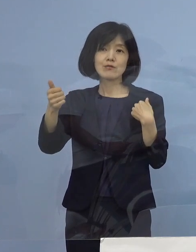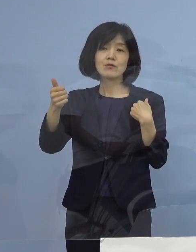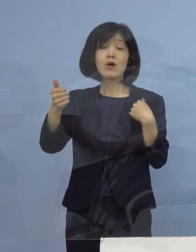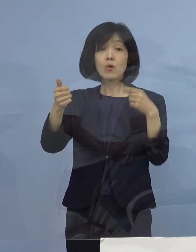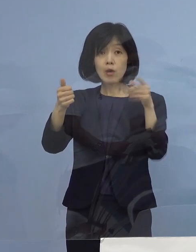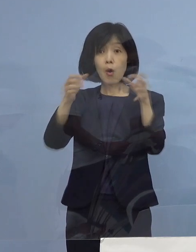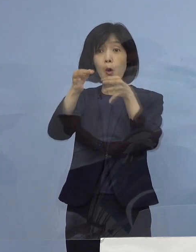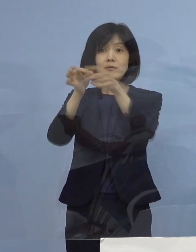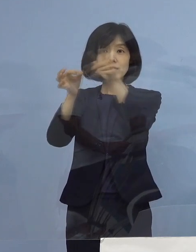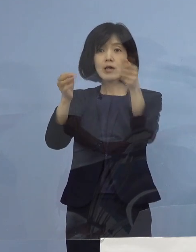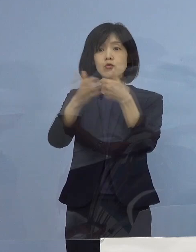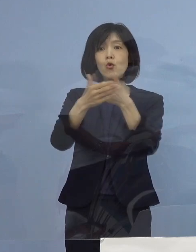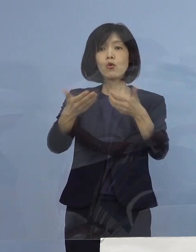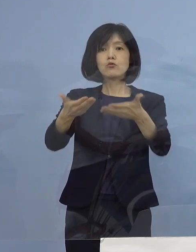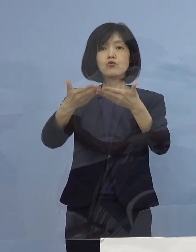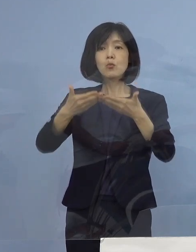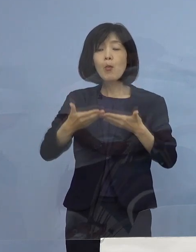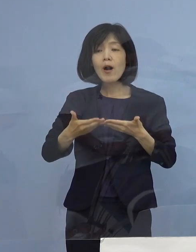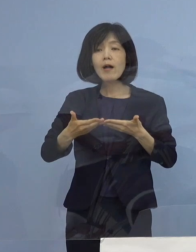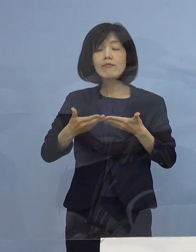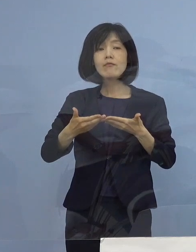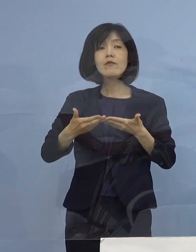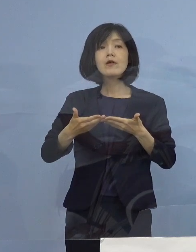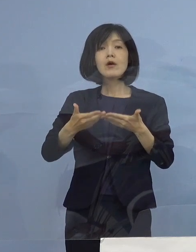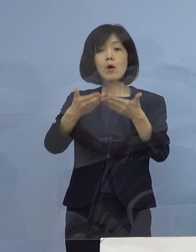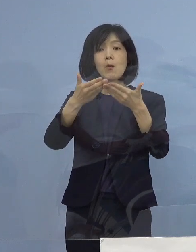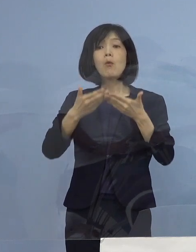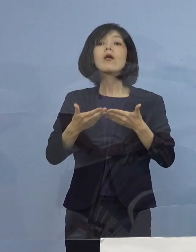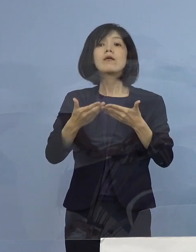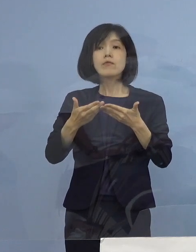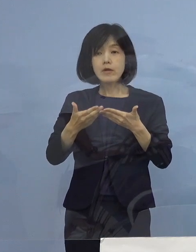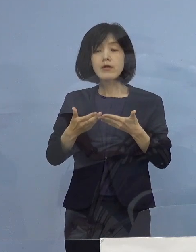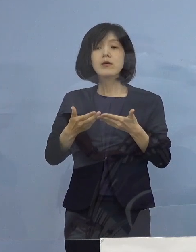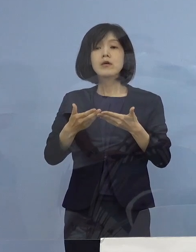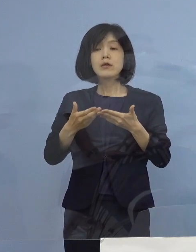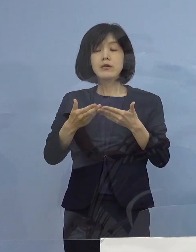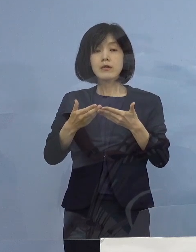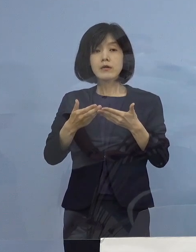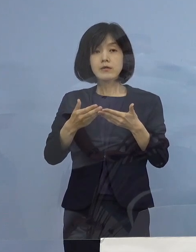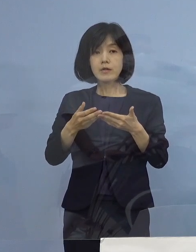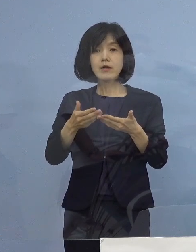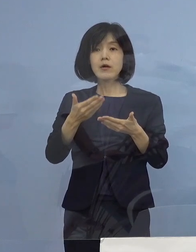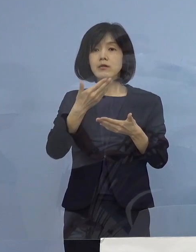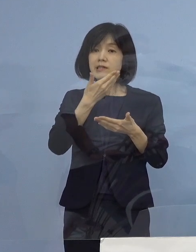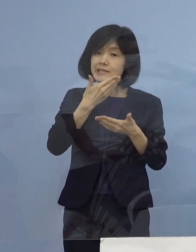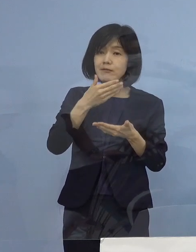その部分についてのメリットシステムを 今回導入させていただくということです